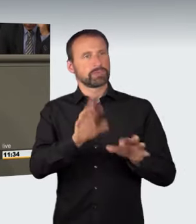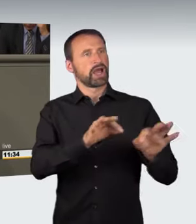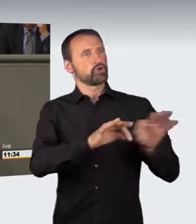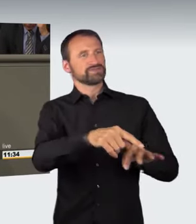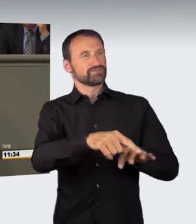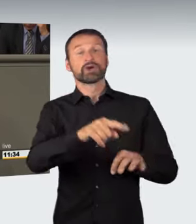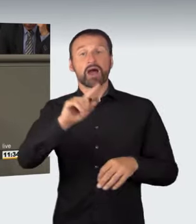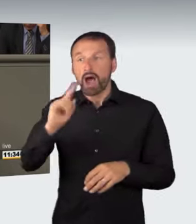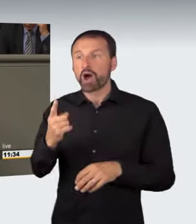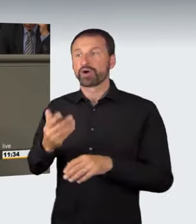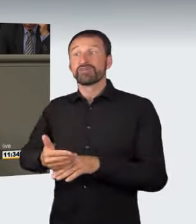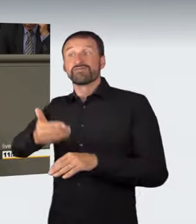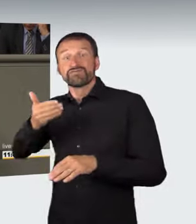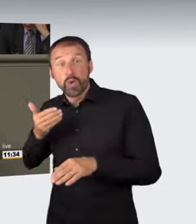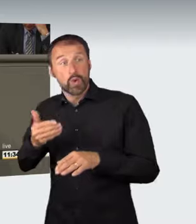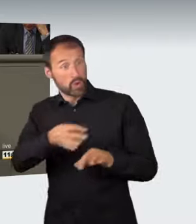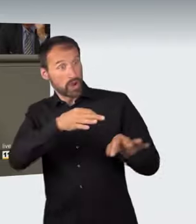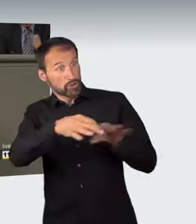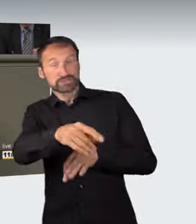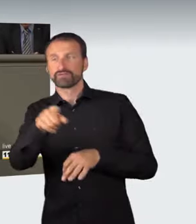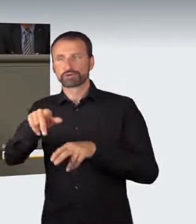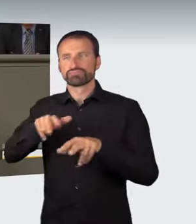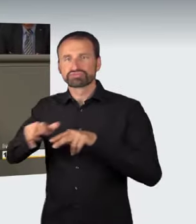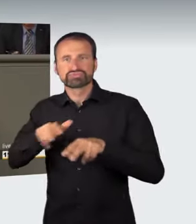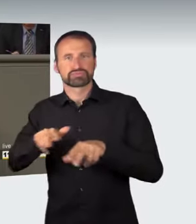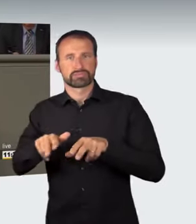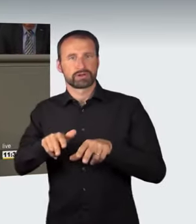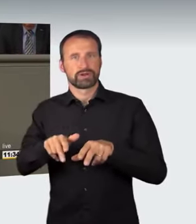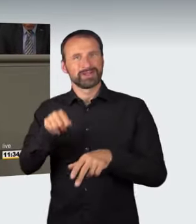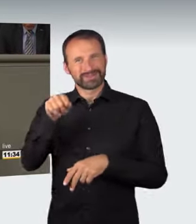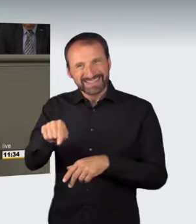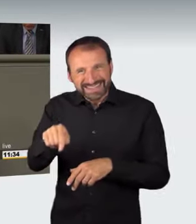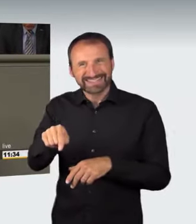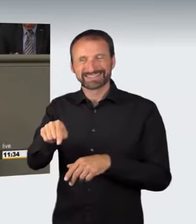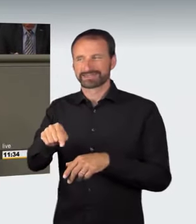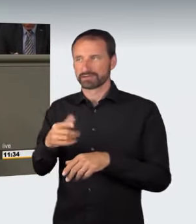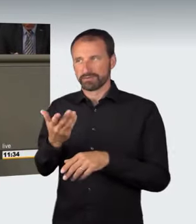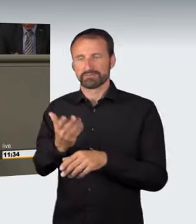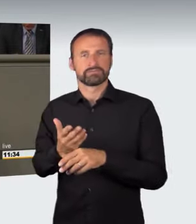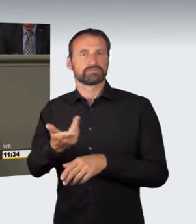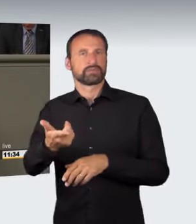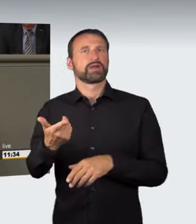Darum geht es. Das bisherige Sanktionssystem, vorwiegend die Straftatbestände des gefährlichen Eingriffs in den Straßenverkehr